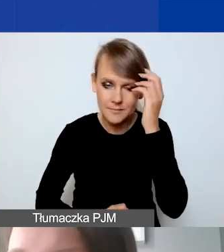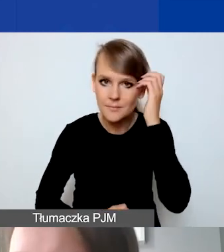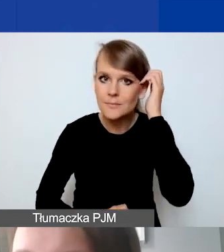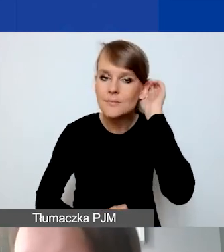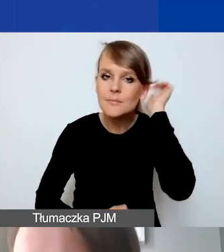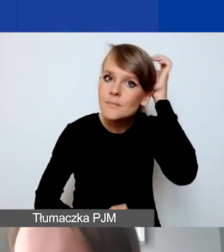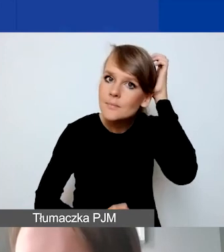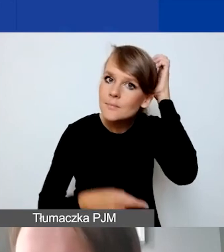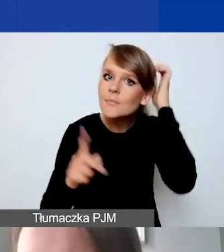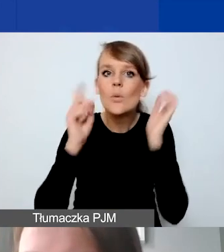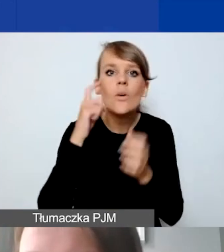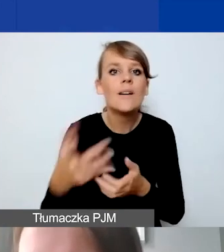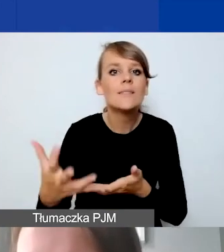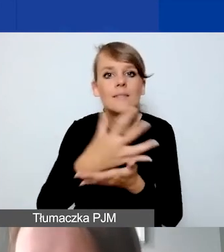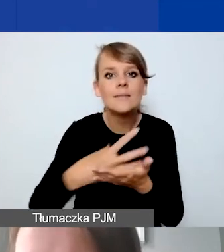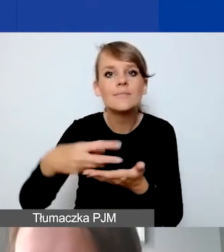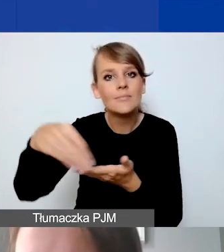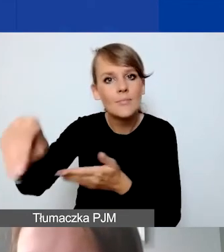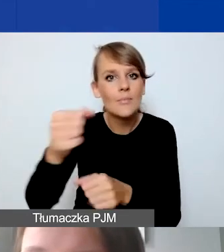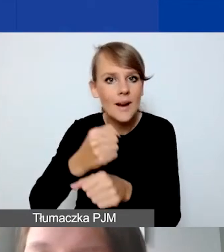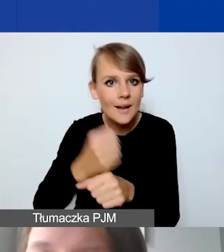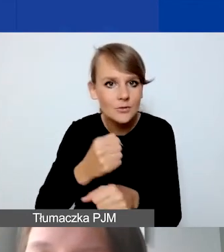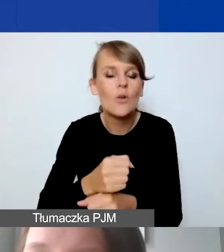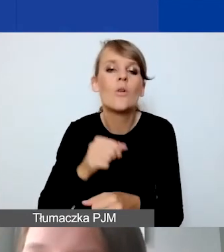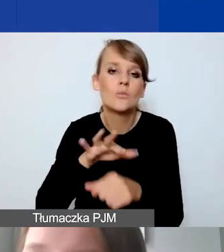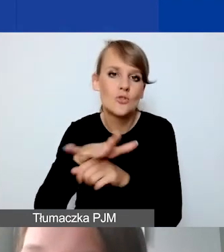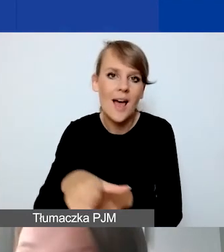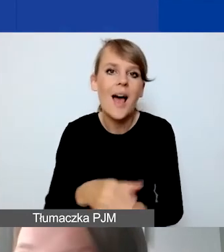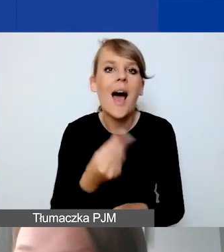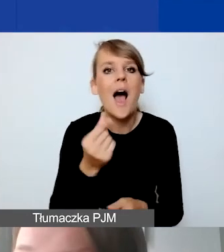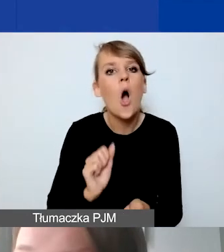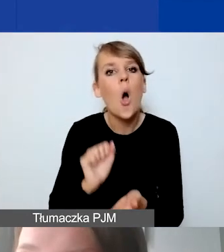Unikamy płatności gotówkowych. Zasady księgowania.